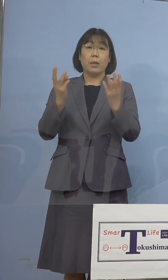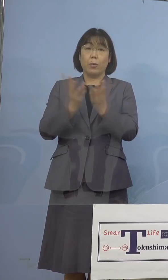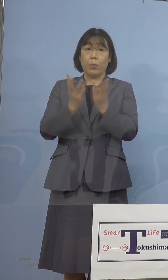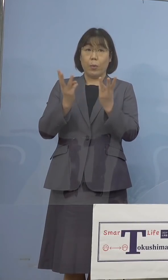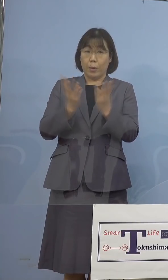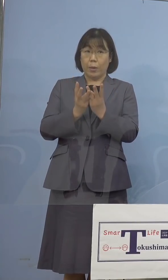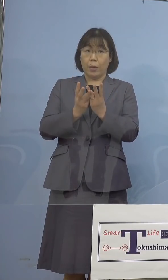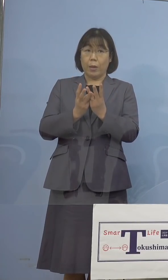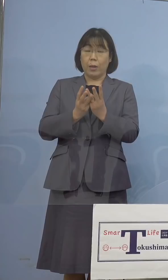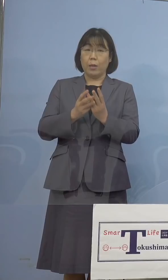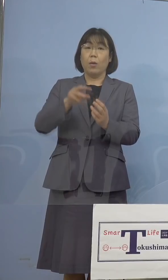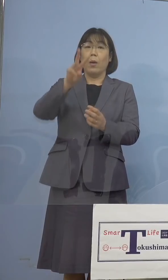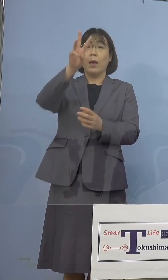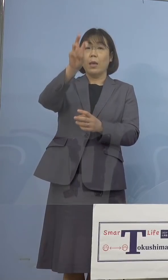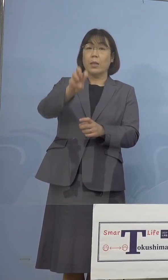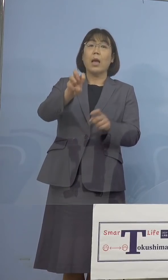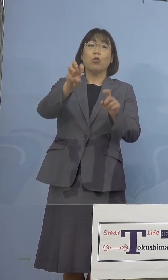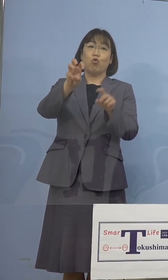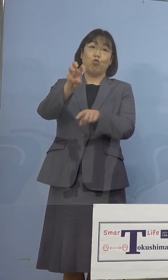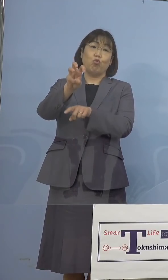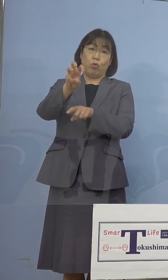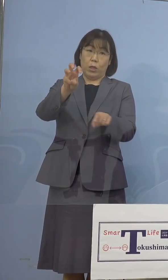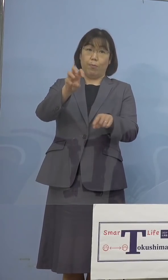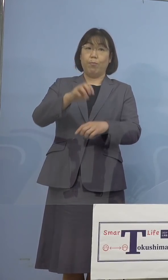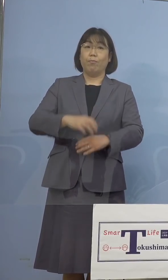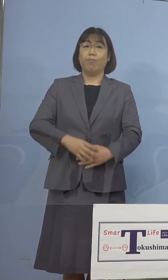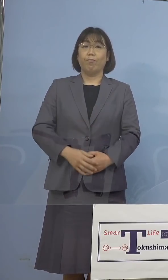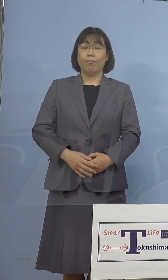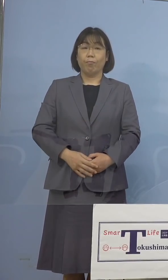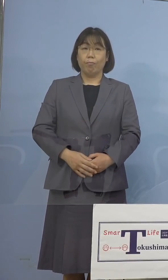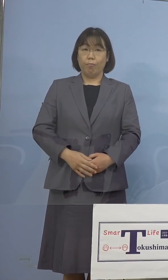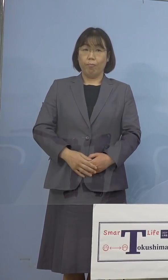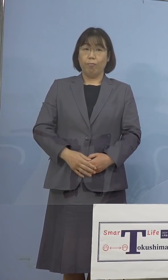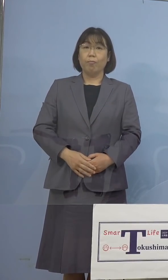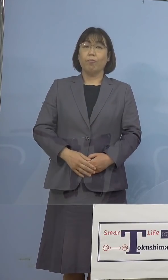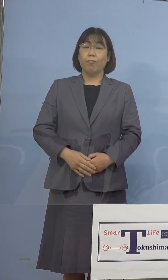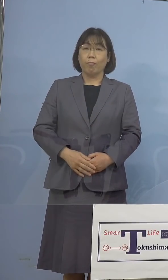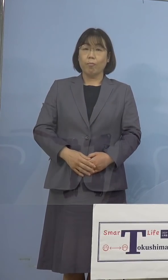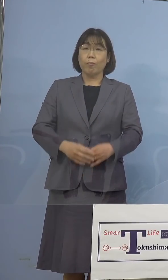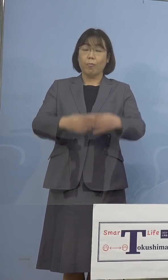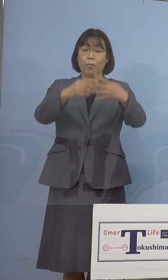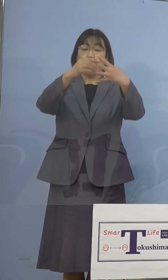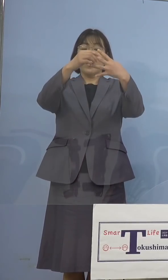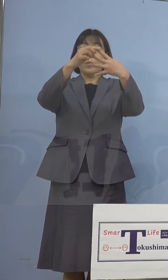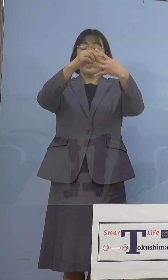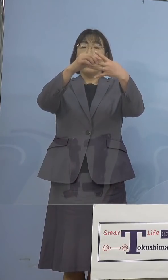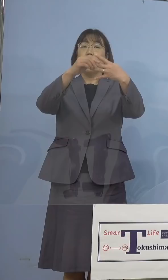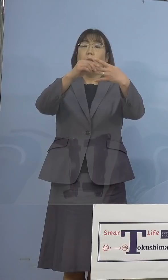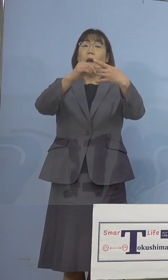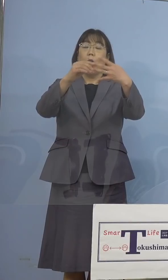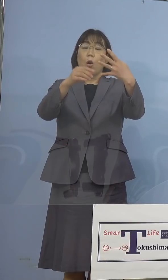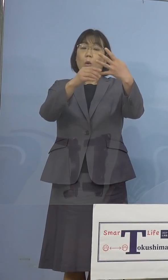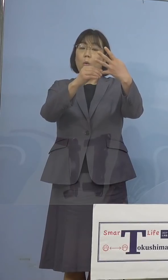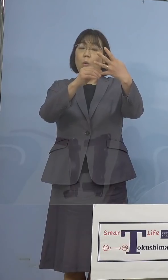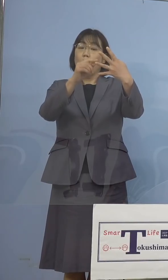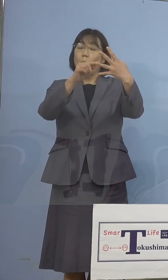30名ちょうどとなります、いよいよ ステージ1とステージ2、その境と